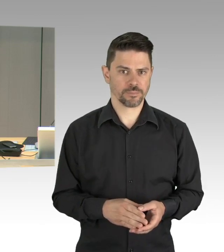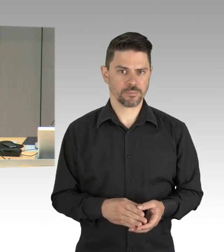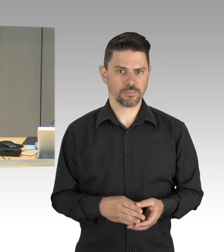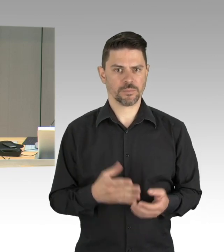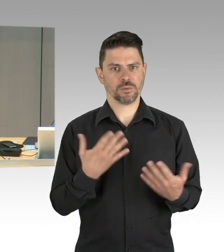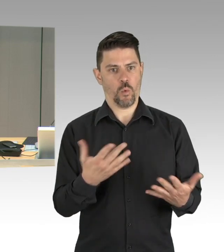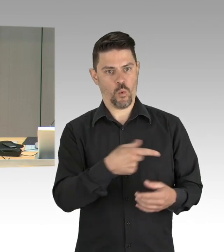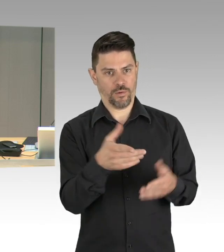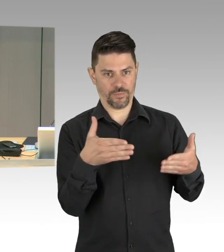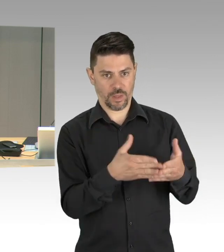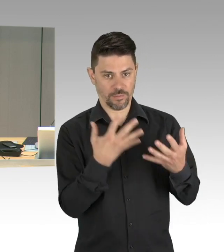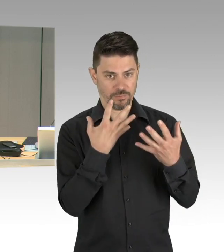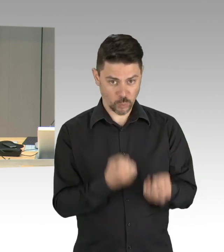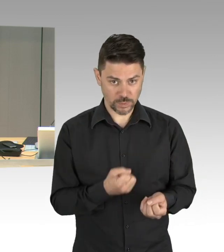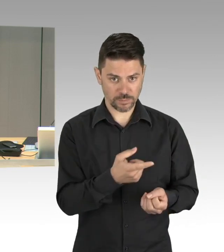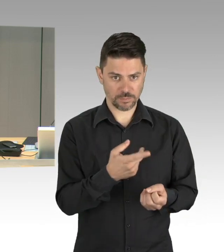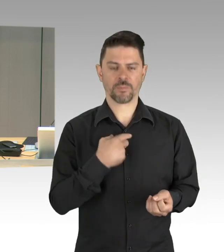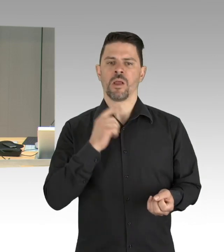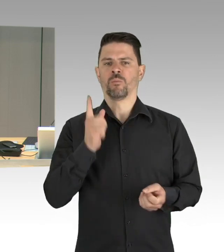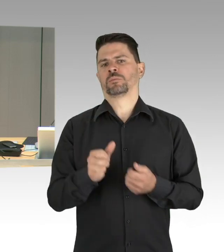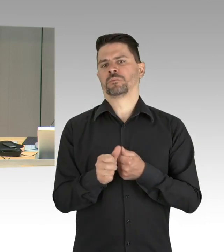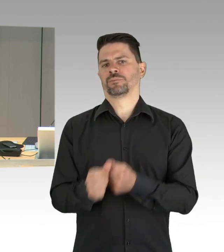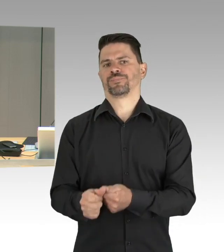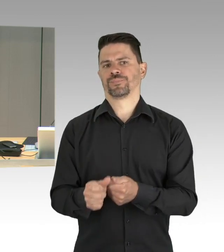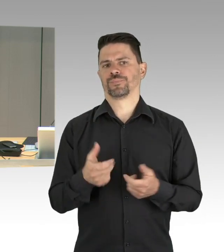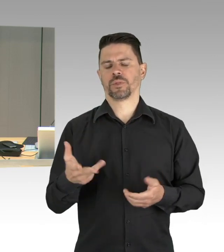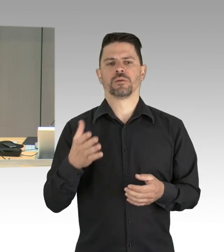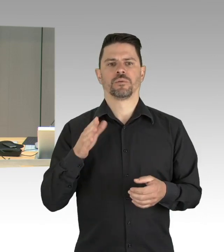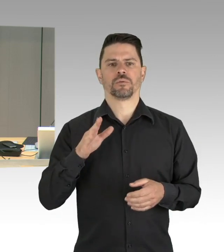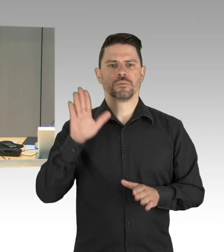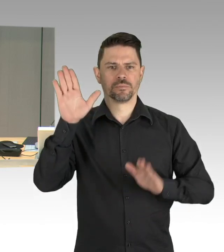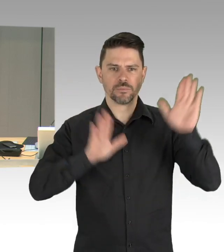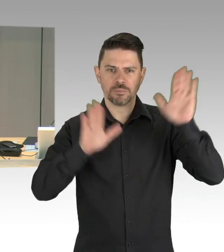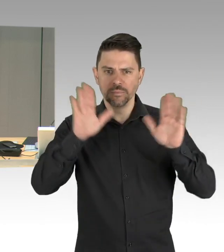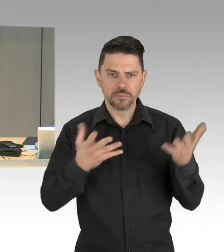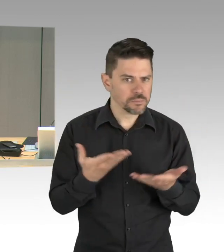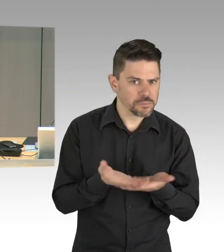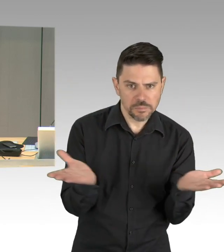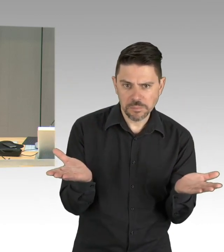auf die Ihnen zur Verfügung gestellten Konsensliste darf ich ebenfalls hinweisen und stelle dazu fest, dass dazu kein Widerspruch erfolgt,